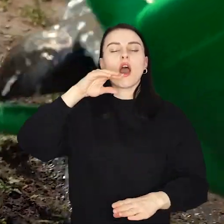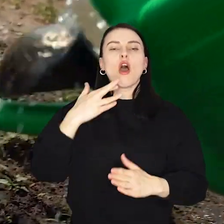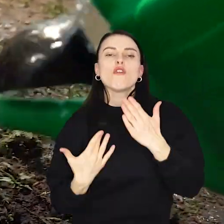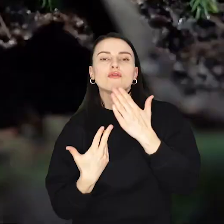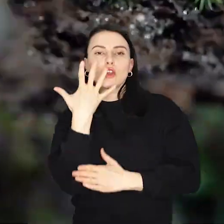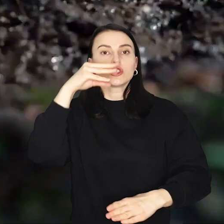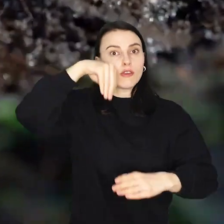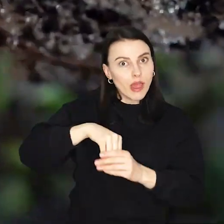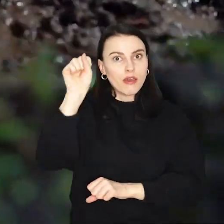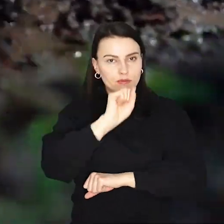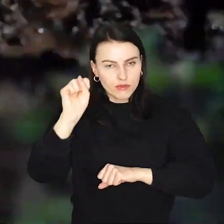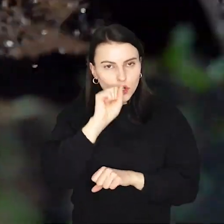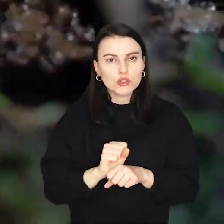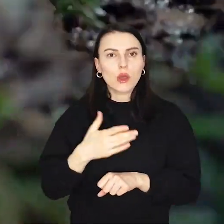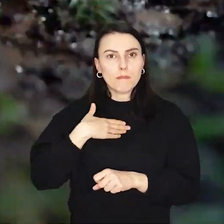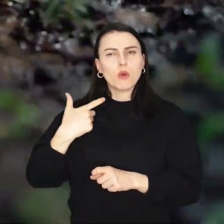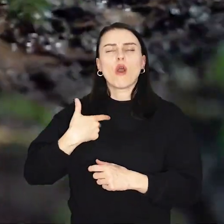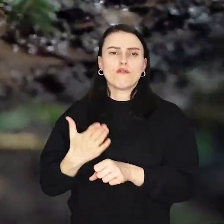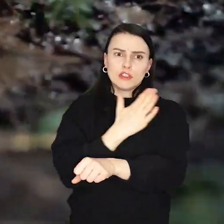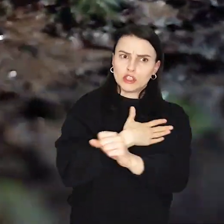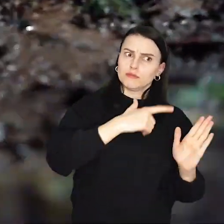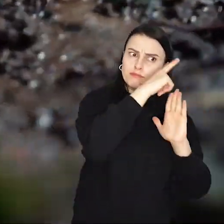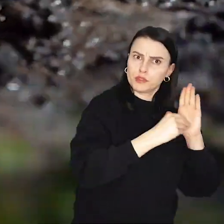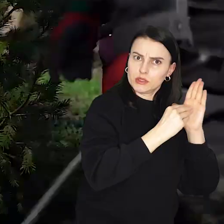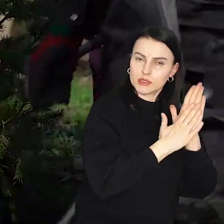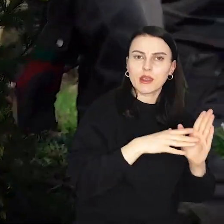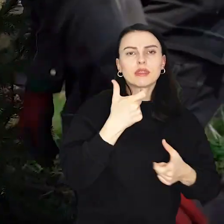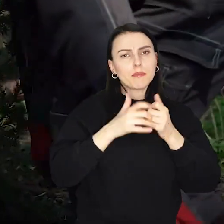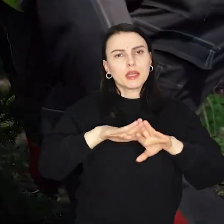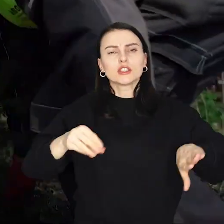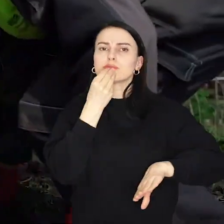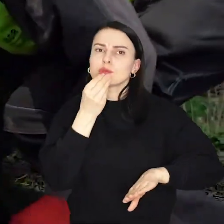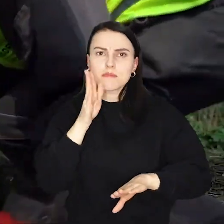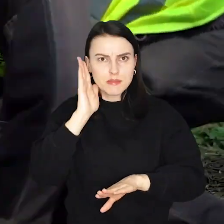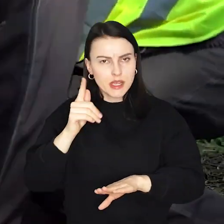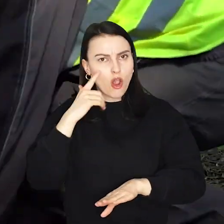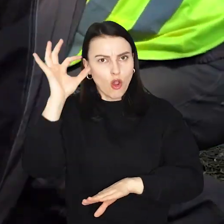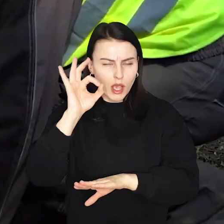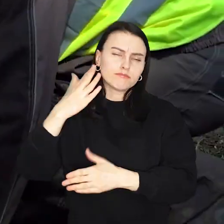Na drzewko były zapisy, ale na rodzinny piknik, który towarzyszyć będzie sadzeniu może przyjść każdy